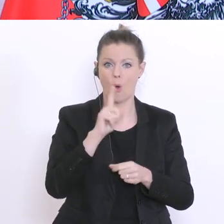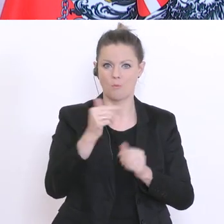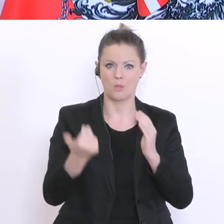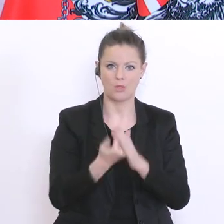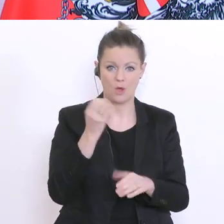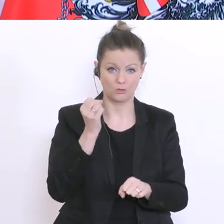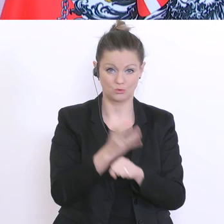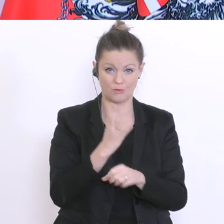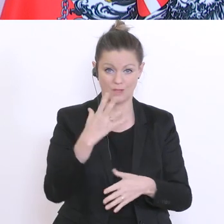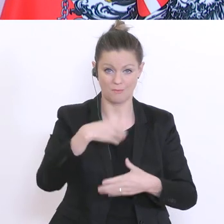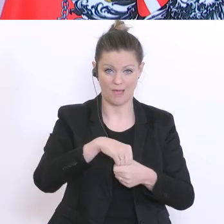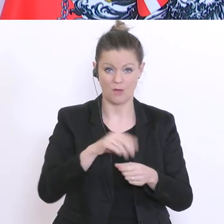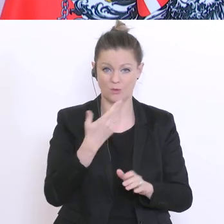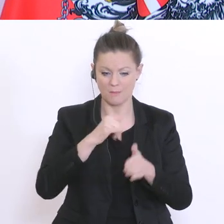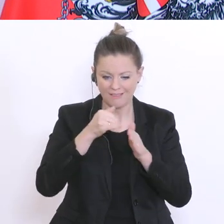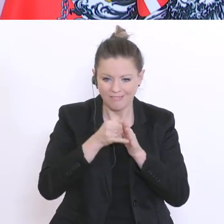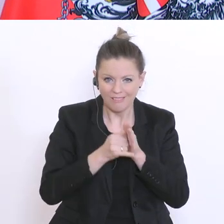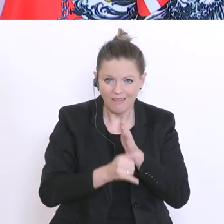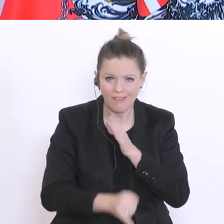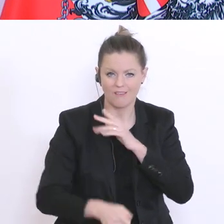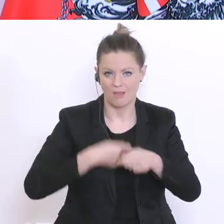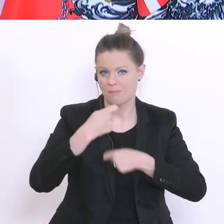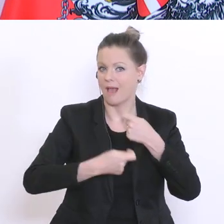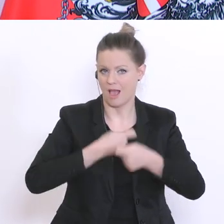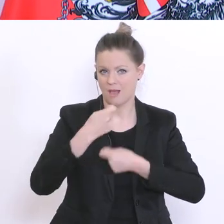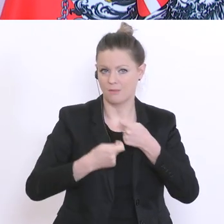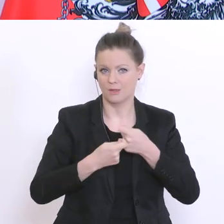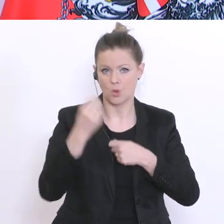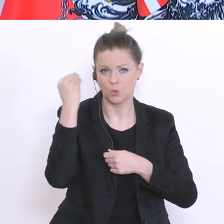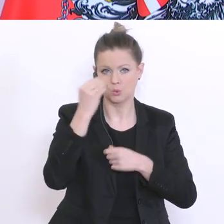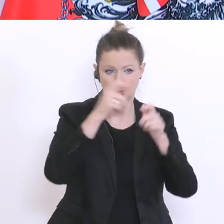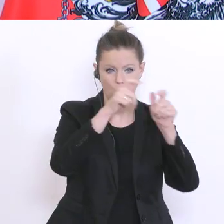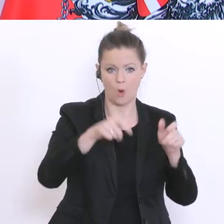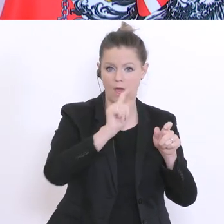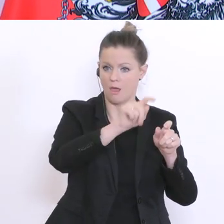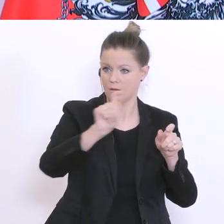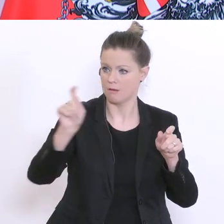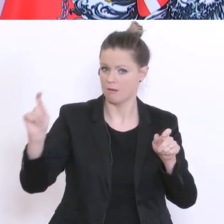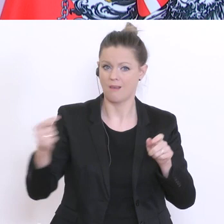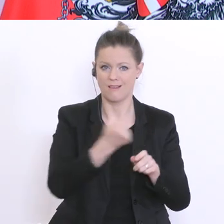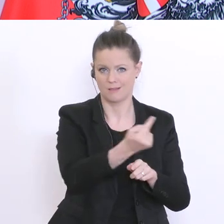zu einer weiteren Vertiefung kommt, das soll schulautonom getroffen werden, da haben die